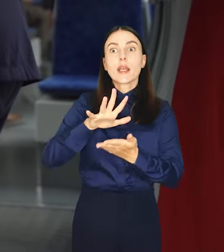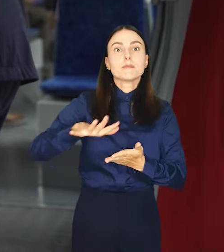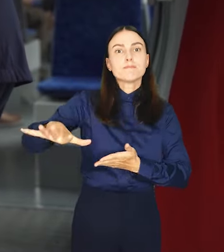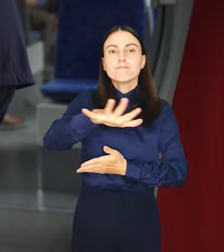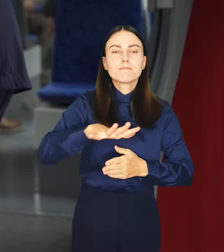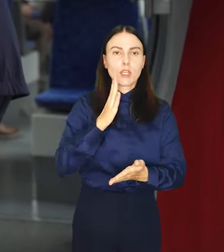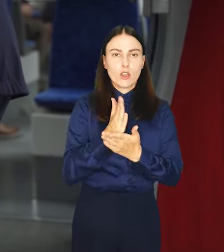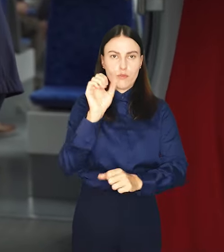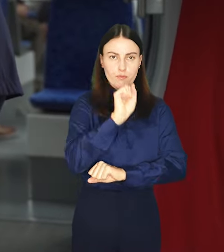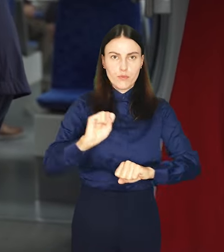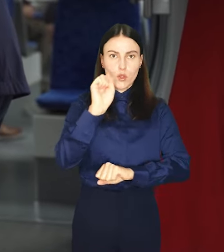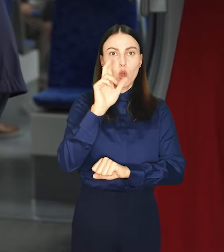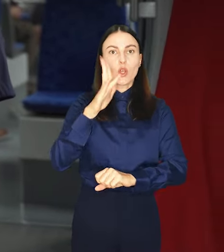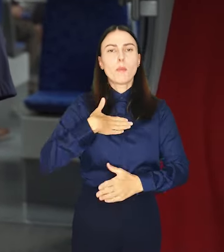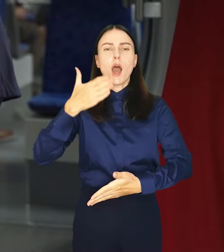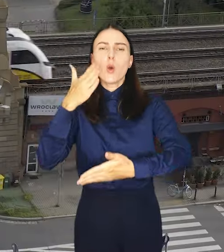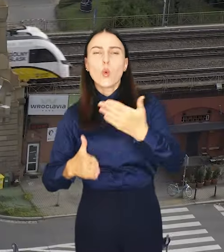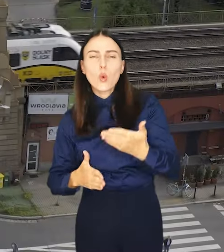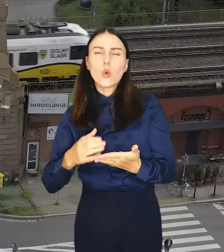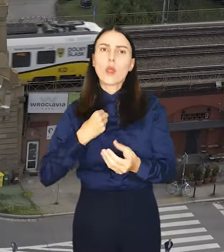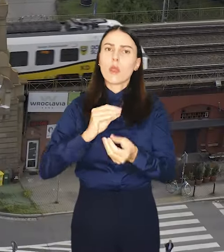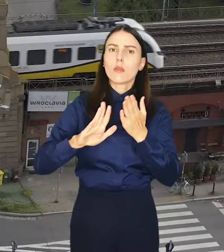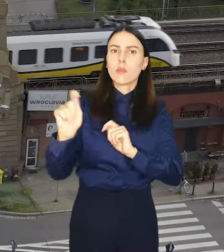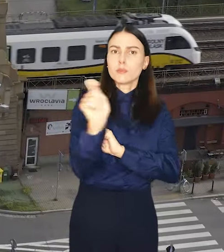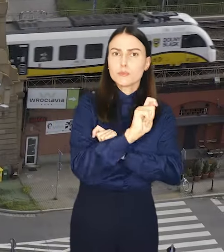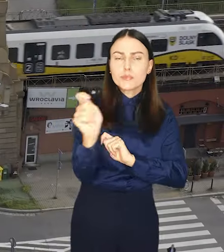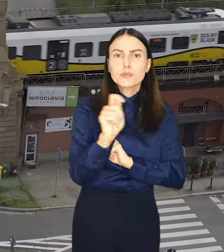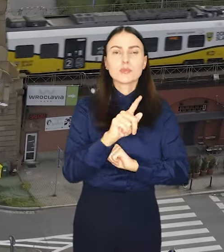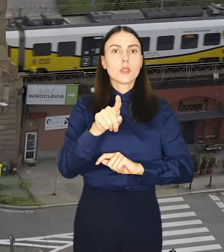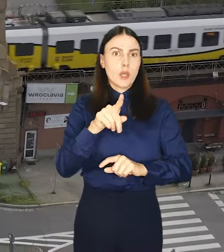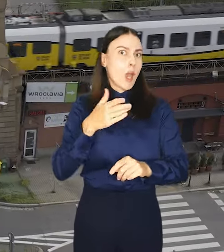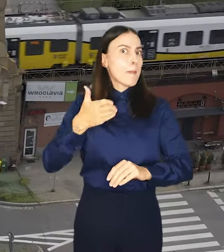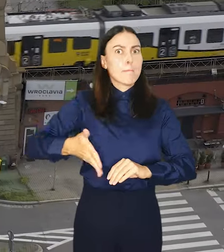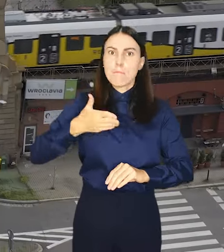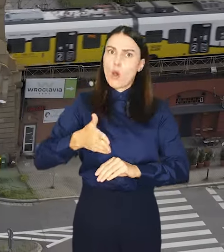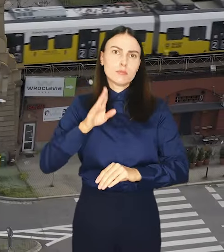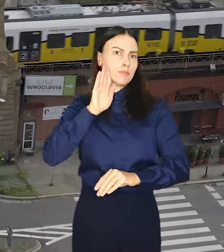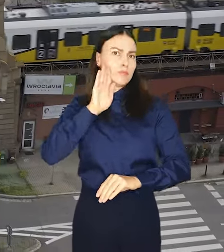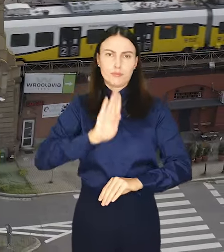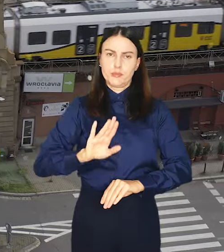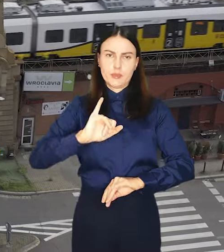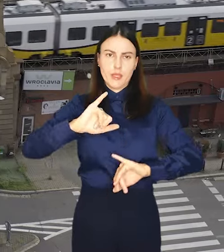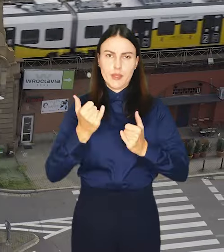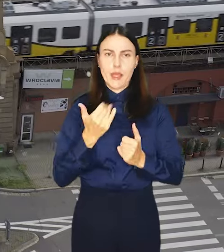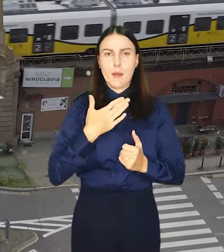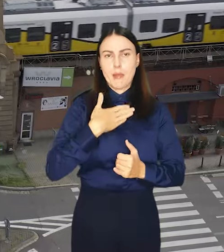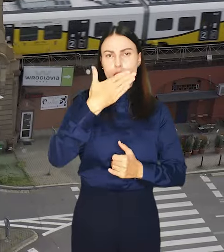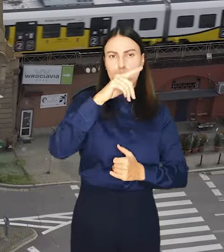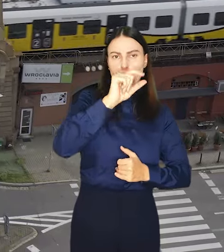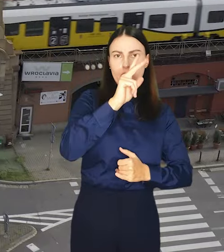Tym, którym przysługują ulgi lub darmowe przejazdy w pociągach korzystają z nich tak samo jak w MPK.